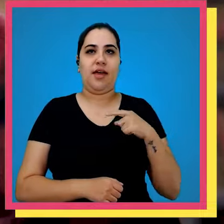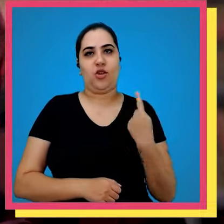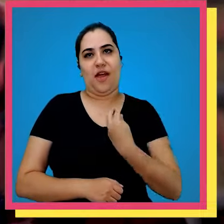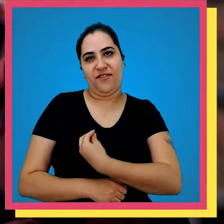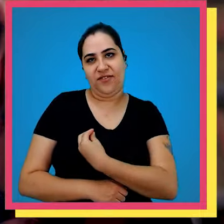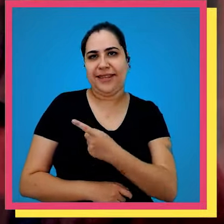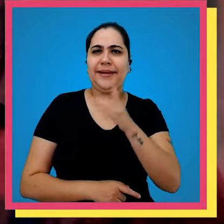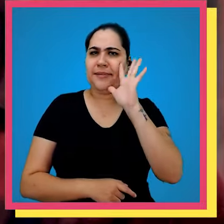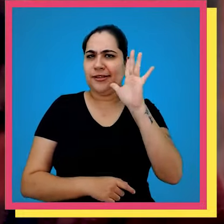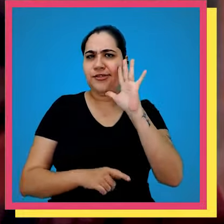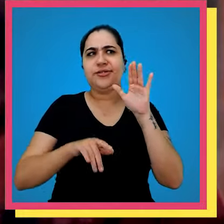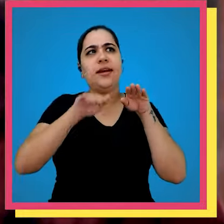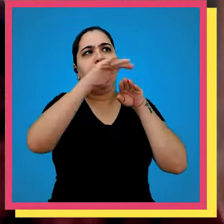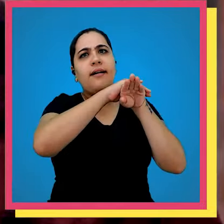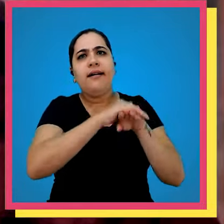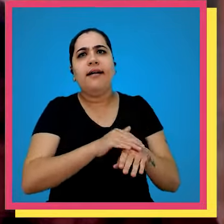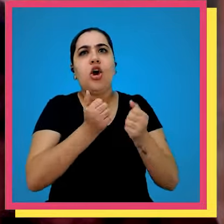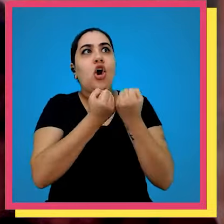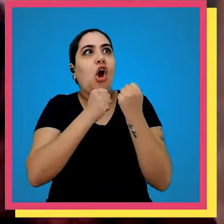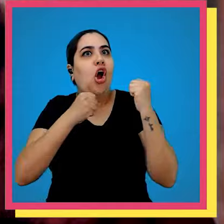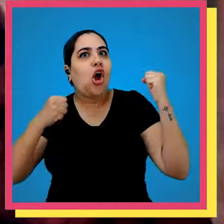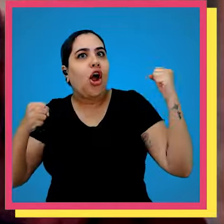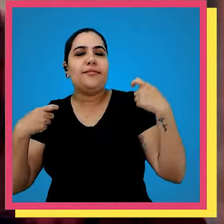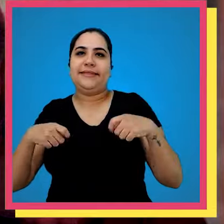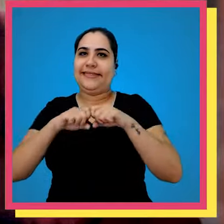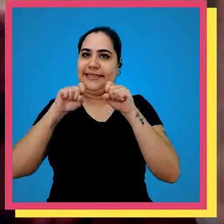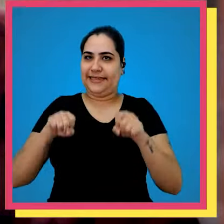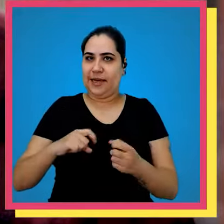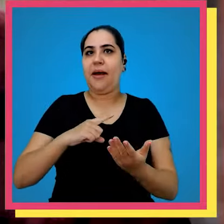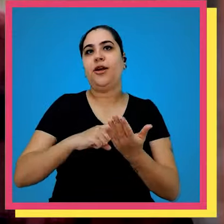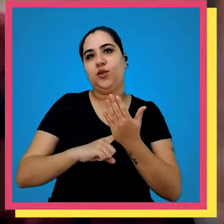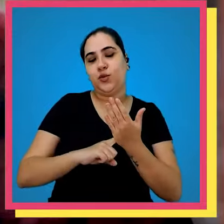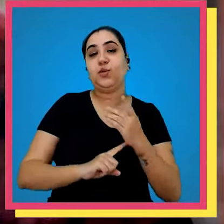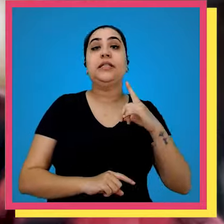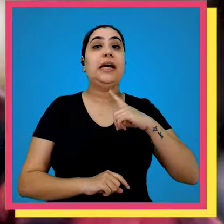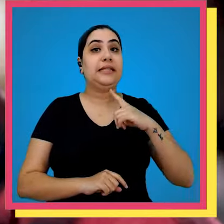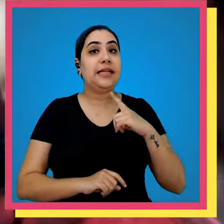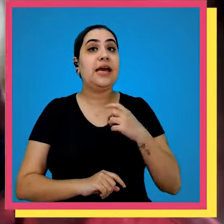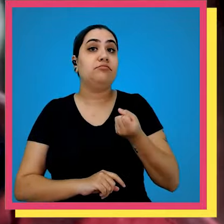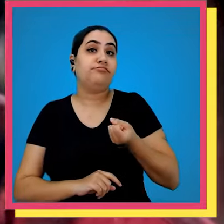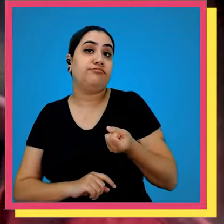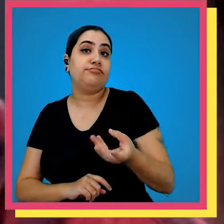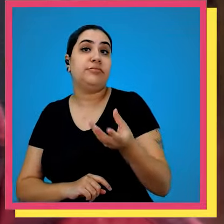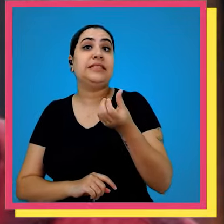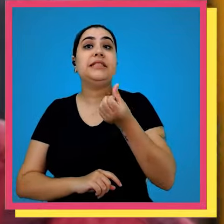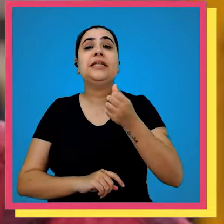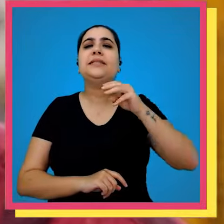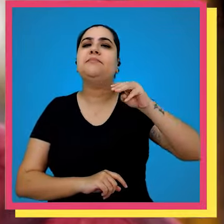nossa vida porque imagina o estoque enorme desses só com sistema para ajudar nós temos Seis Milhões